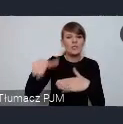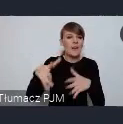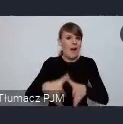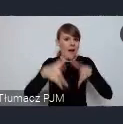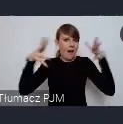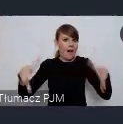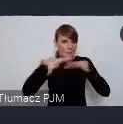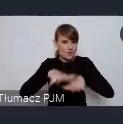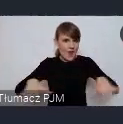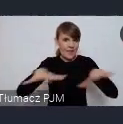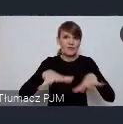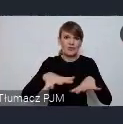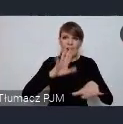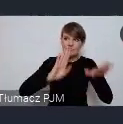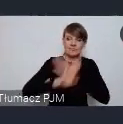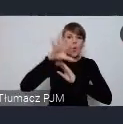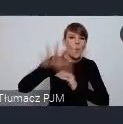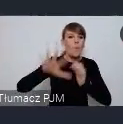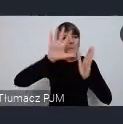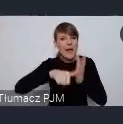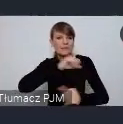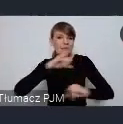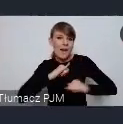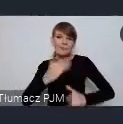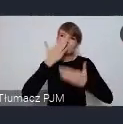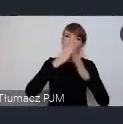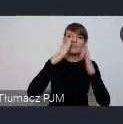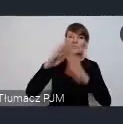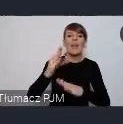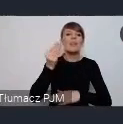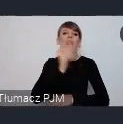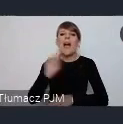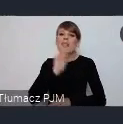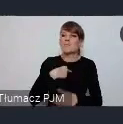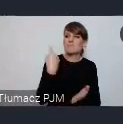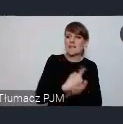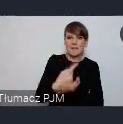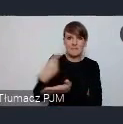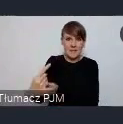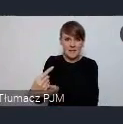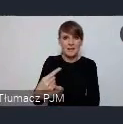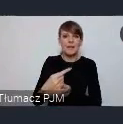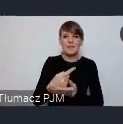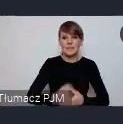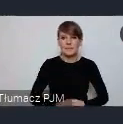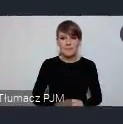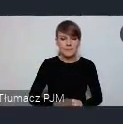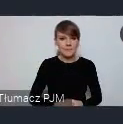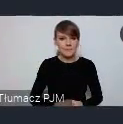miast samorządów i pokazywali swoje najlepsze osiągnięcia. Czy o filmie? -co znaczy niedaleko Katowic?